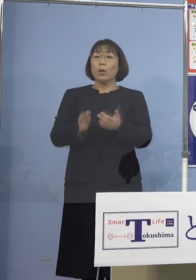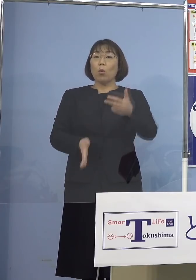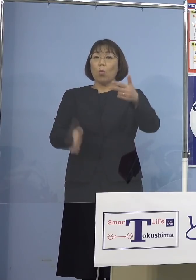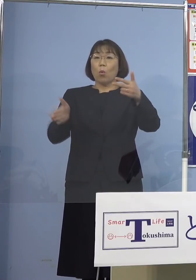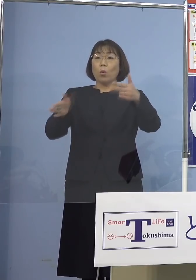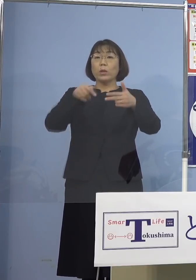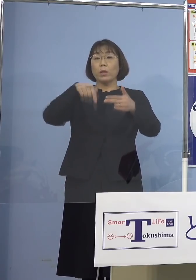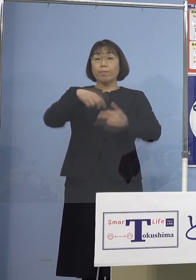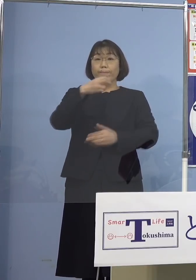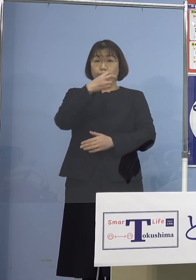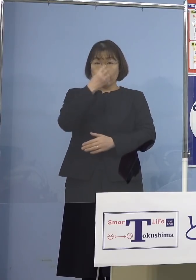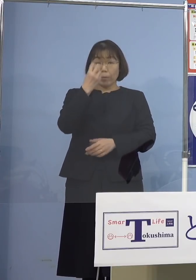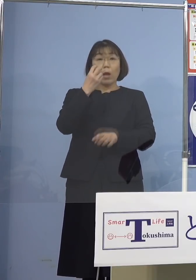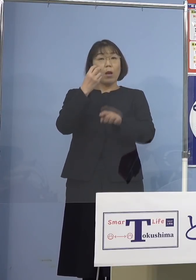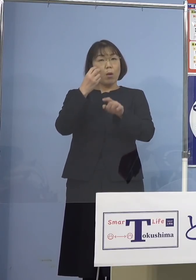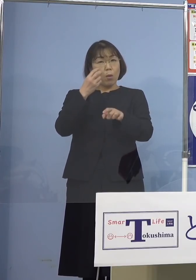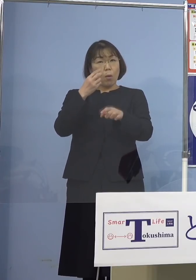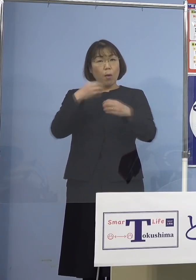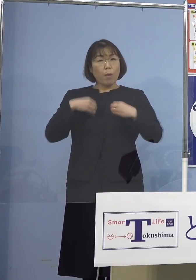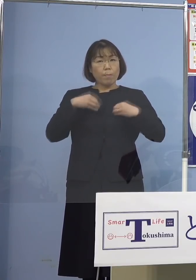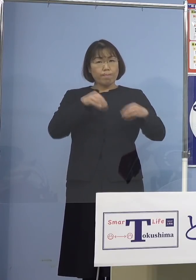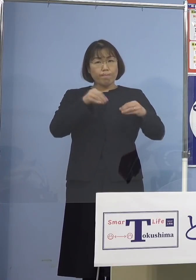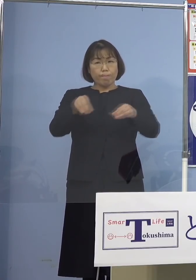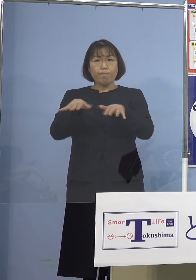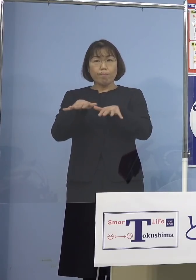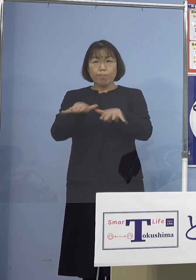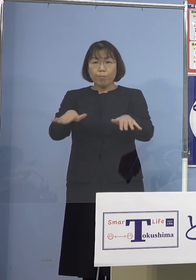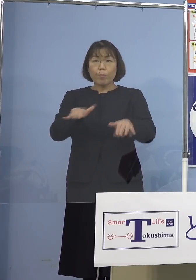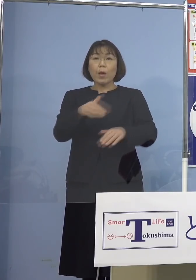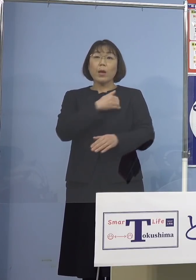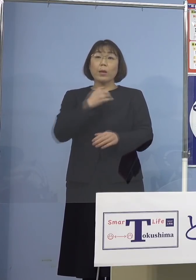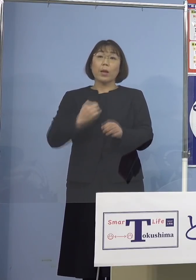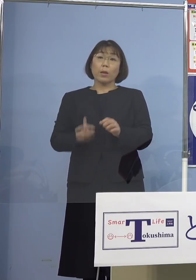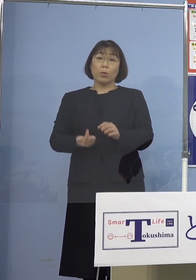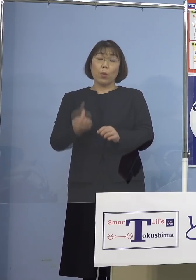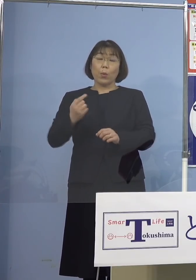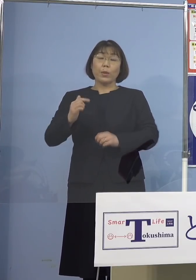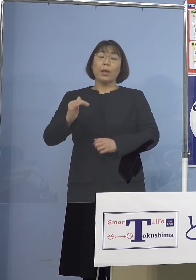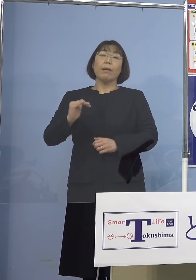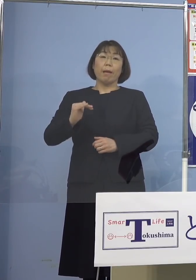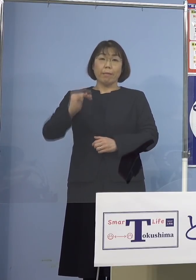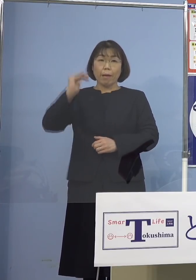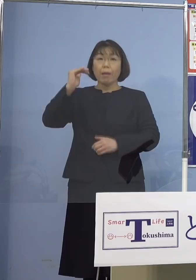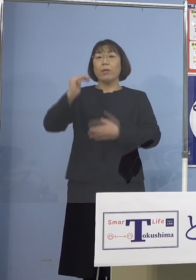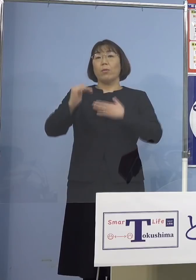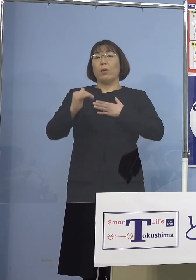この施設において感染が拡大した 可能性が高いことが分かりました